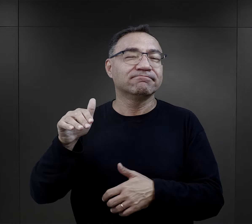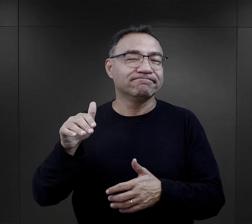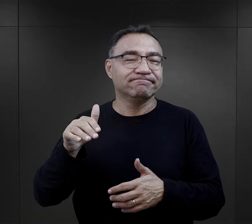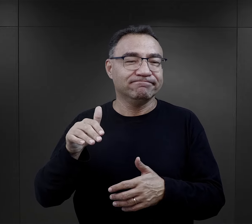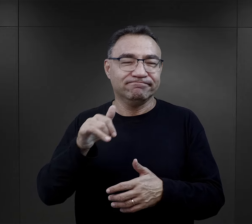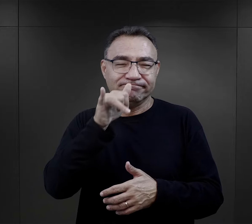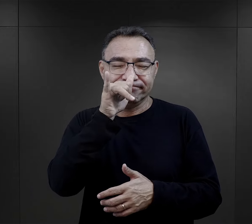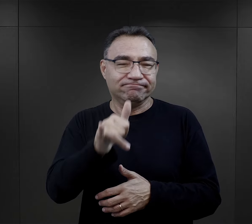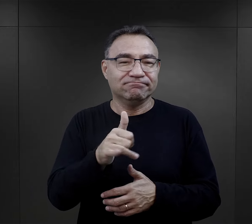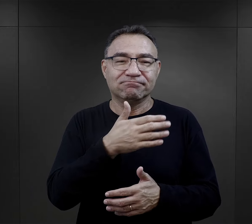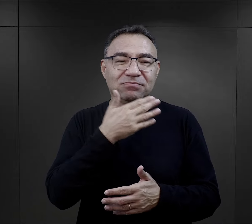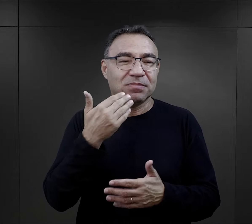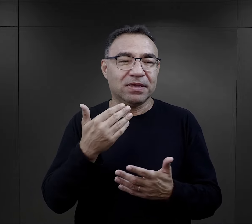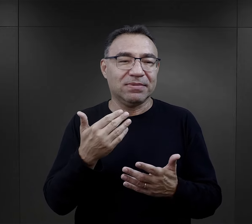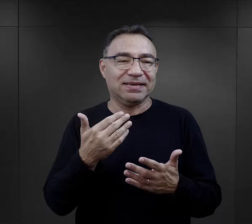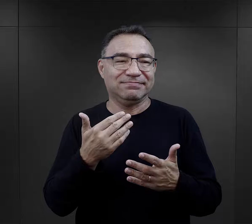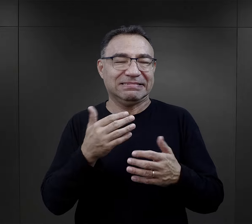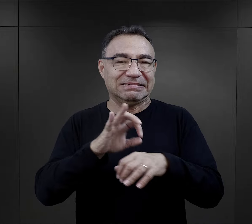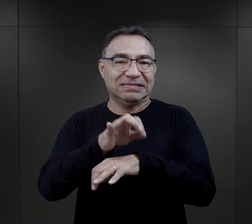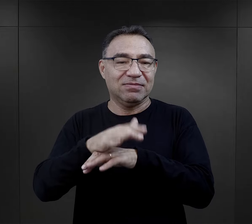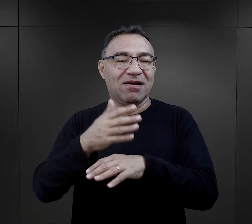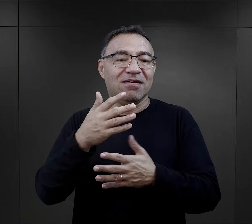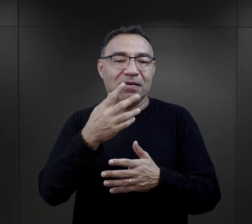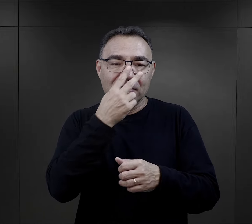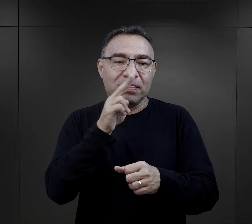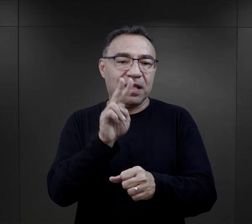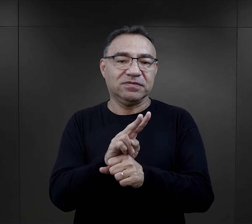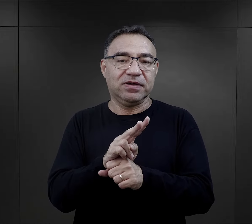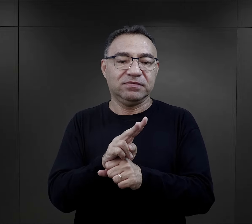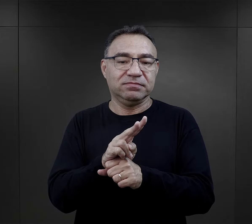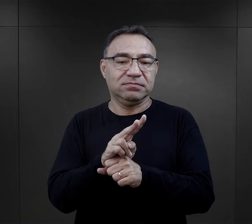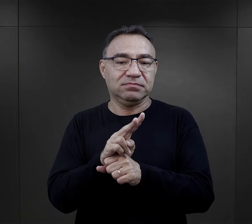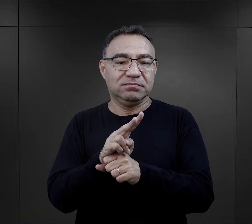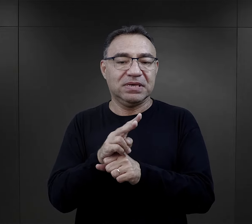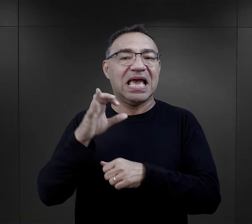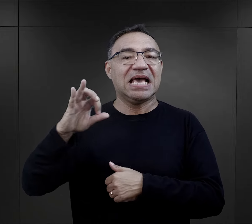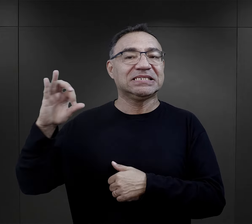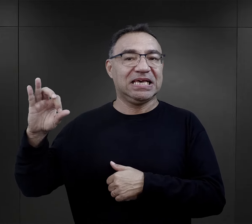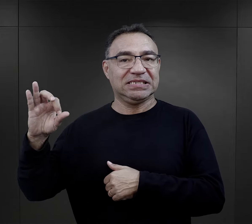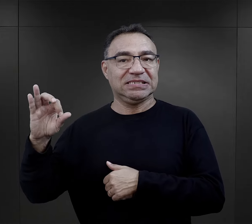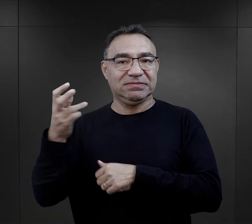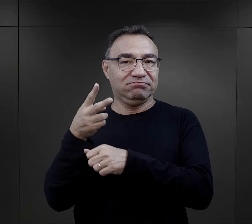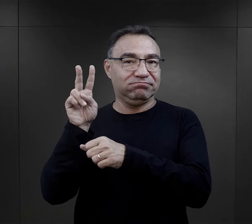właściwie w takich komandach jest nieobecna, oni są właściwie nadzorowani bezpośrednio